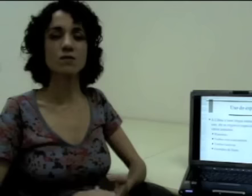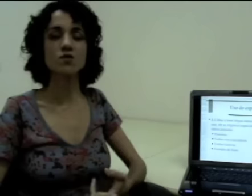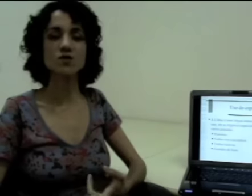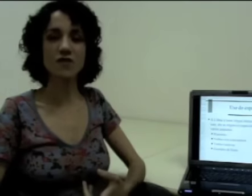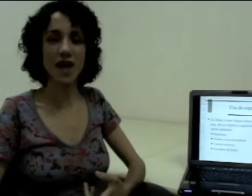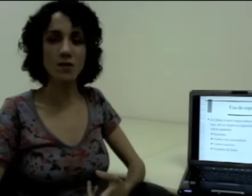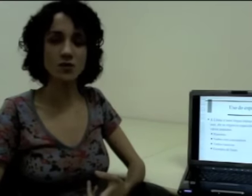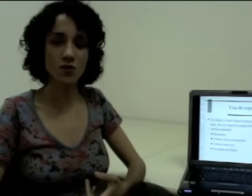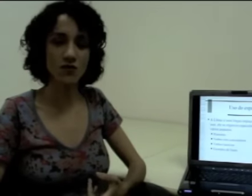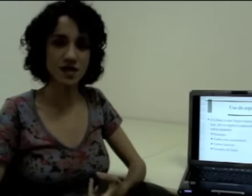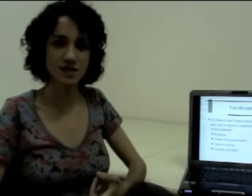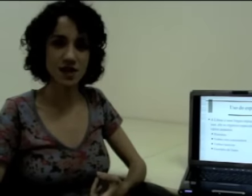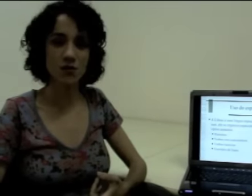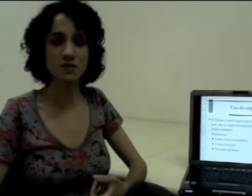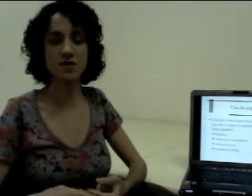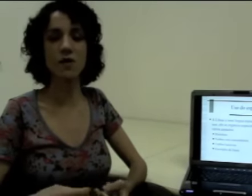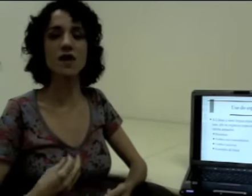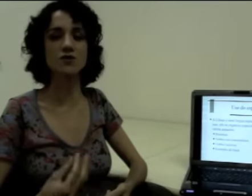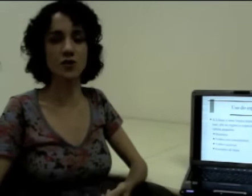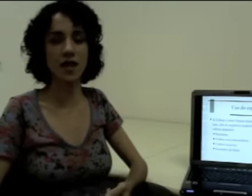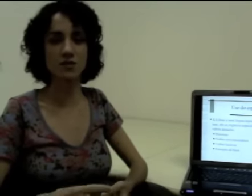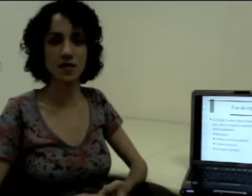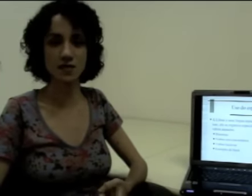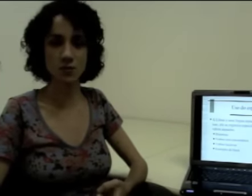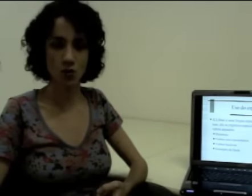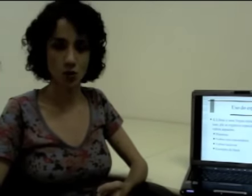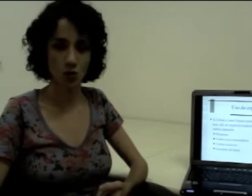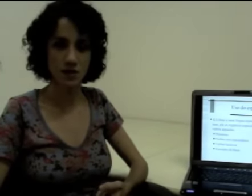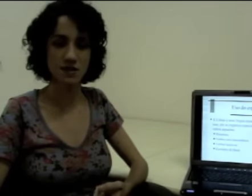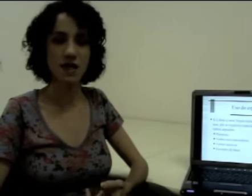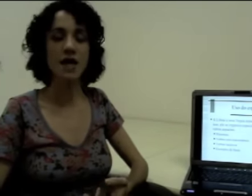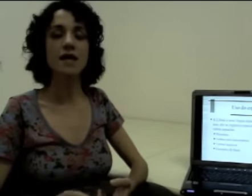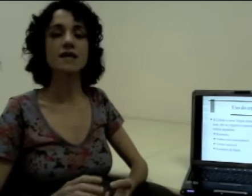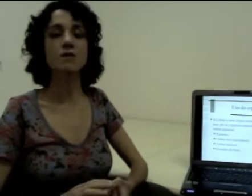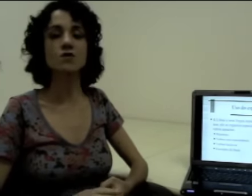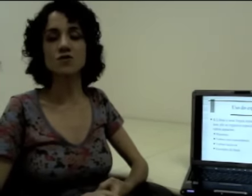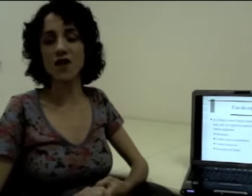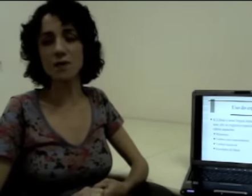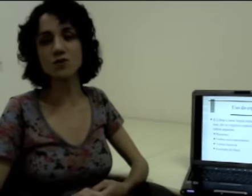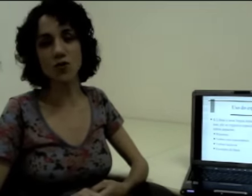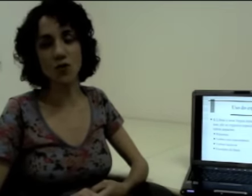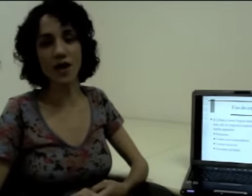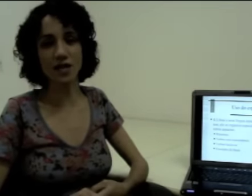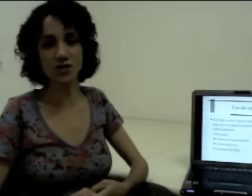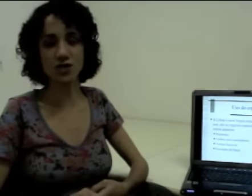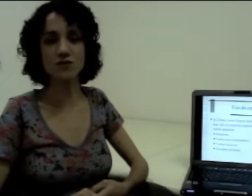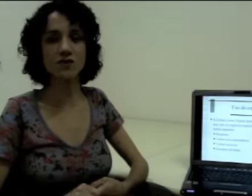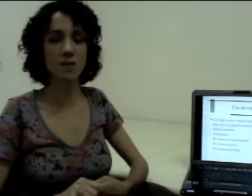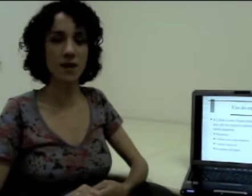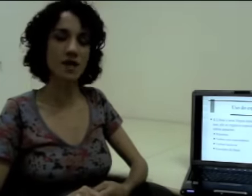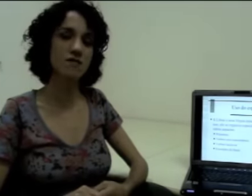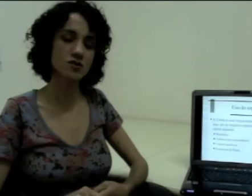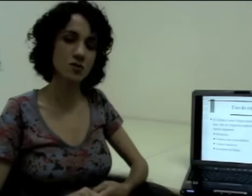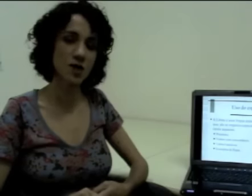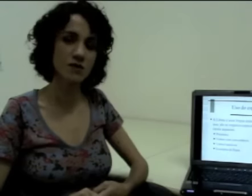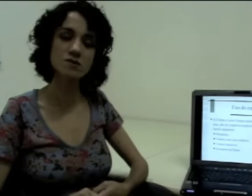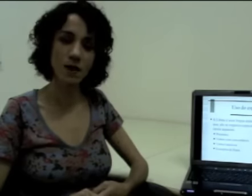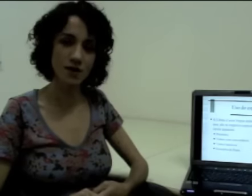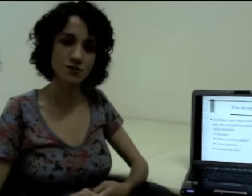Nós temos os verbos com flexão que estão relacionados a esses pronomes. Temos os verbos com locativo também que vão explorar o espaço.